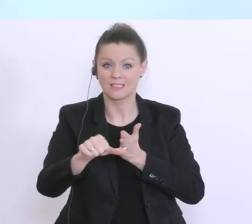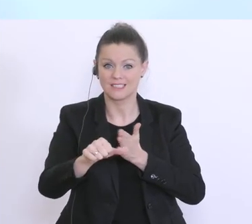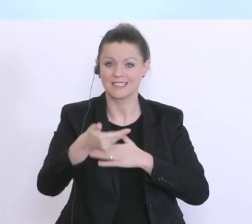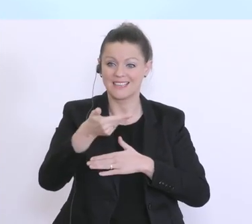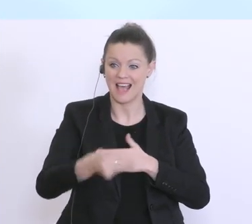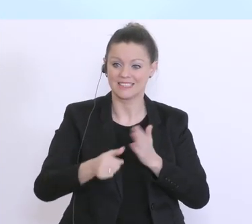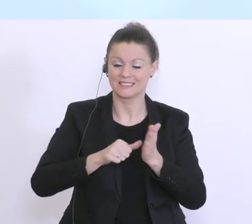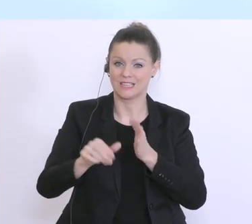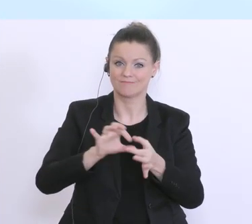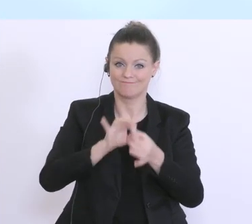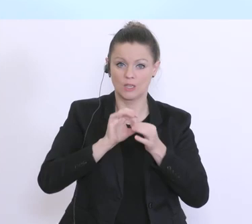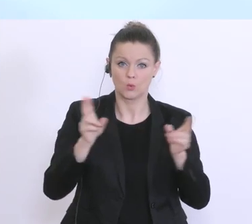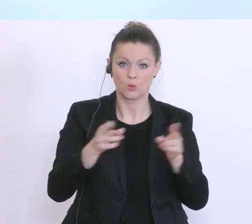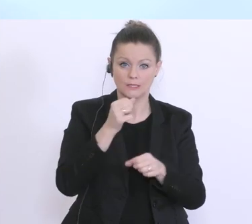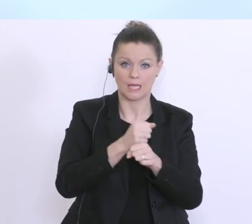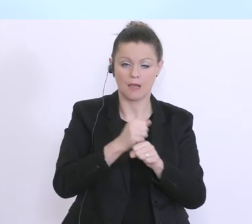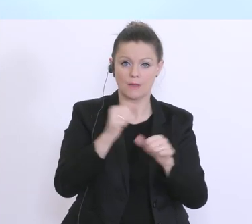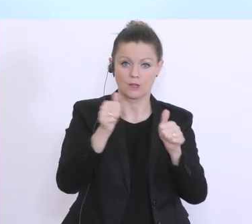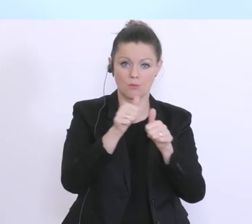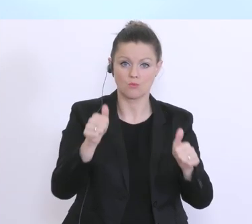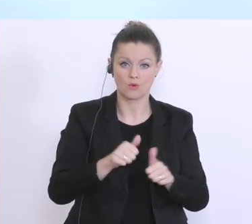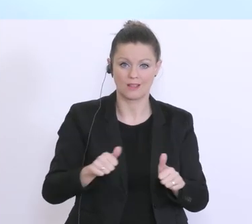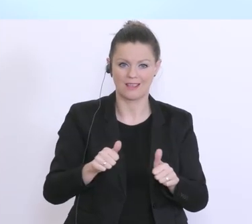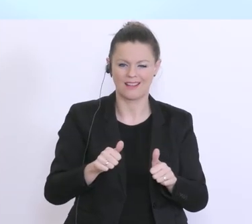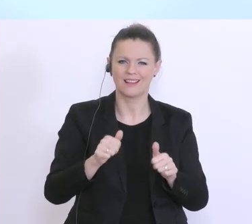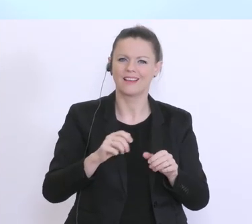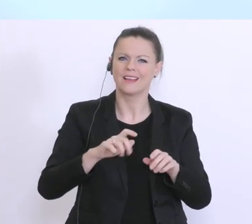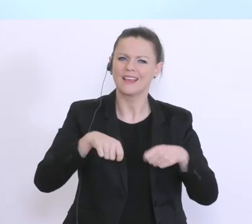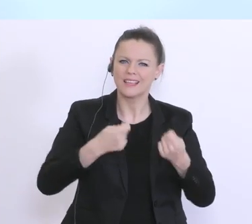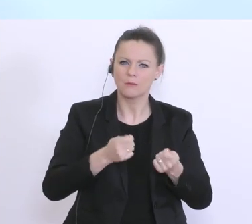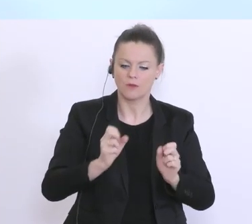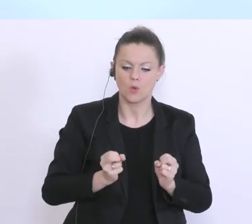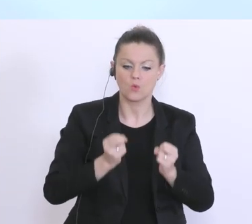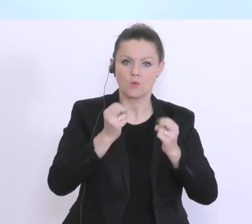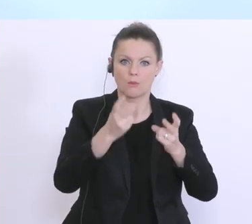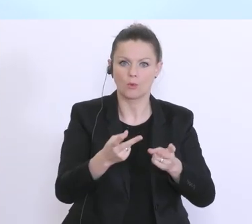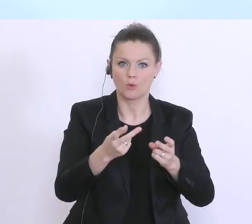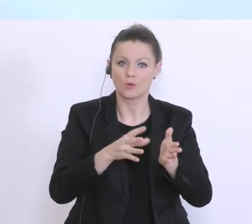im Rahmen des Kurzarbeitsmodells über eine Überbrückungsfinanzierung, Betriebsmittel,